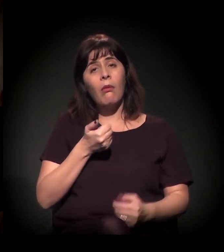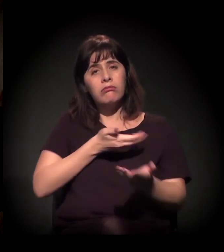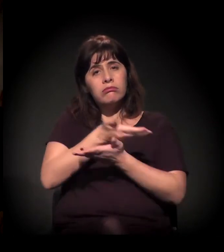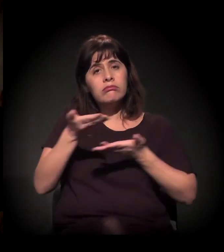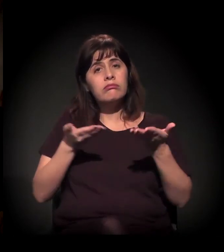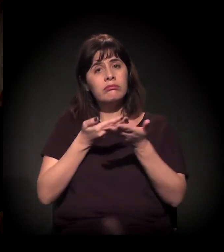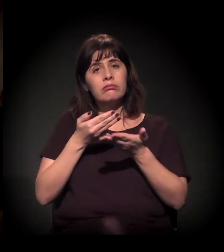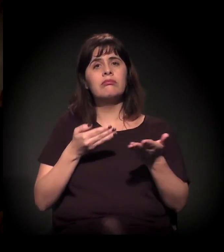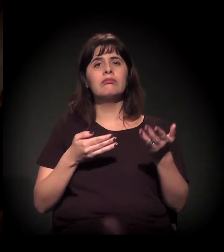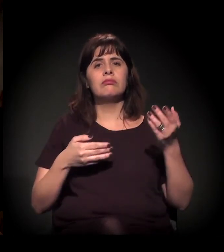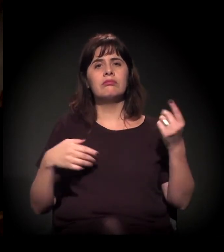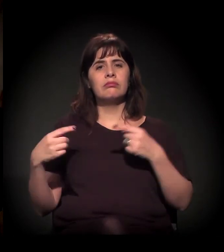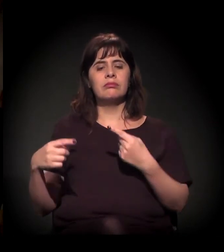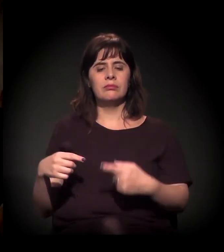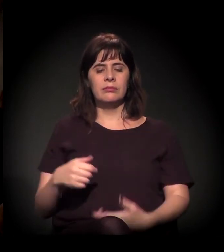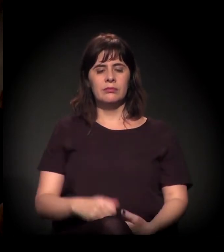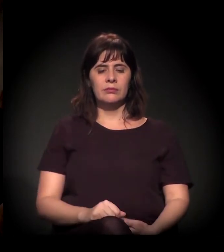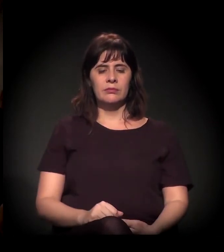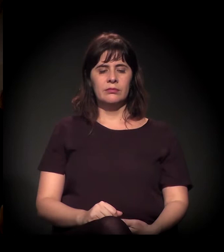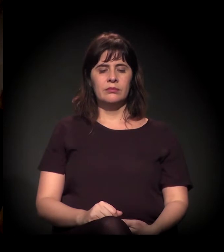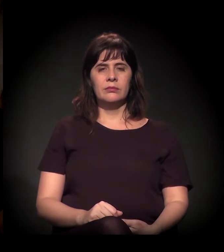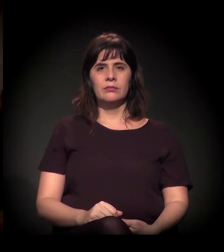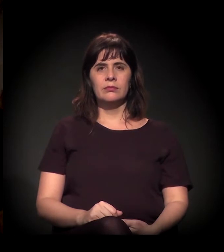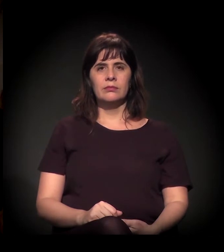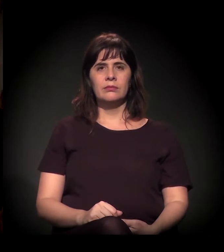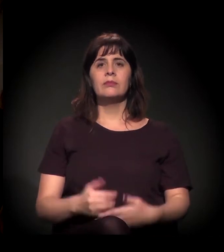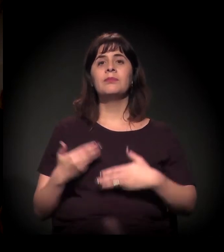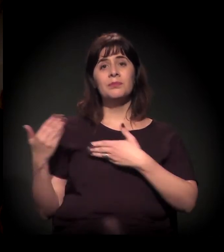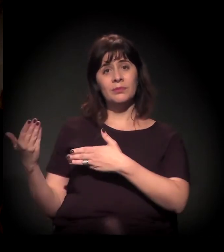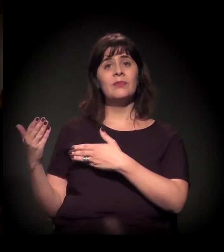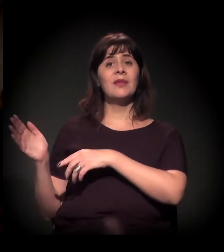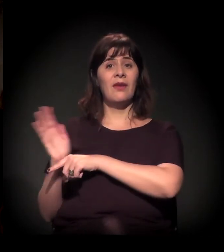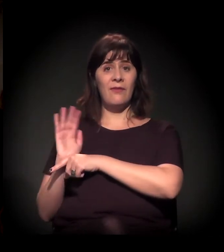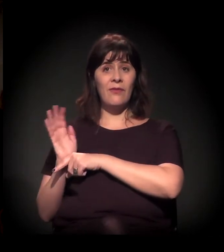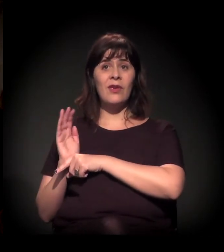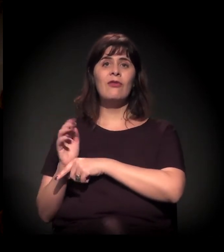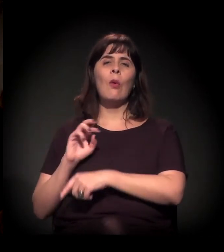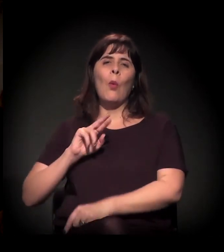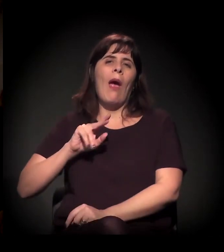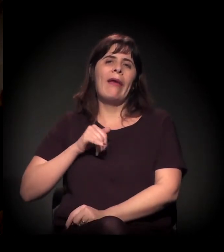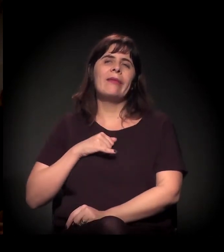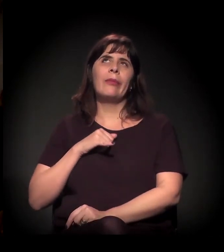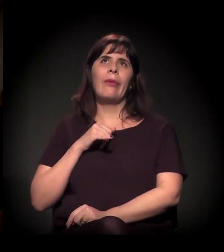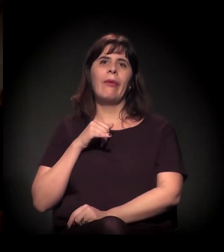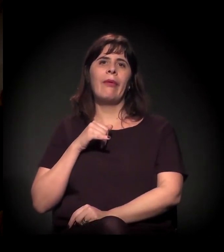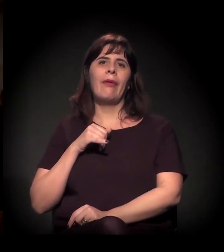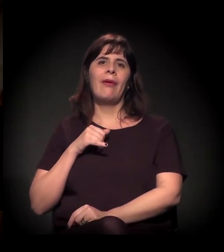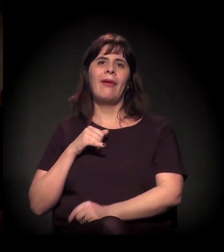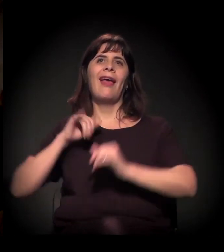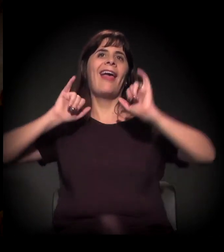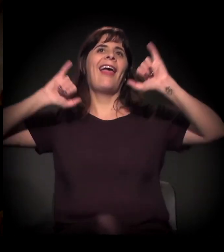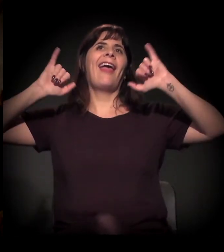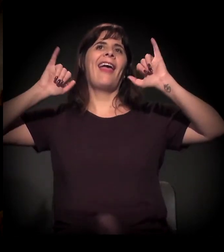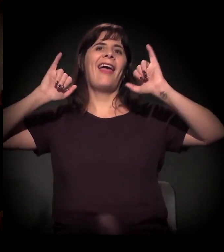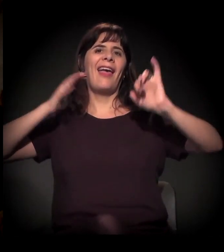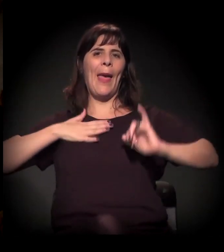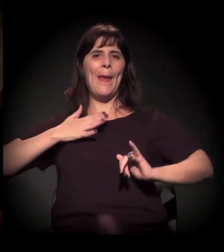É quase um jabá porque foi do meu veículo que a gente fez este vídeo, mas não sou eu falando, não! É o Carl Hart quando veio para o Brasil −